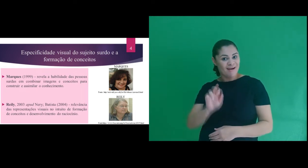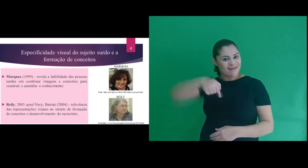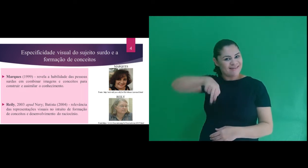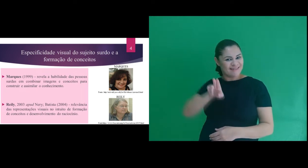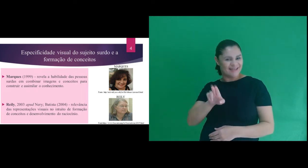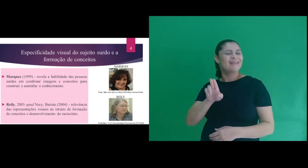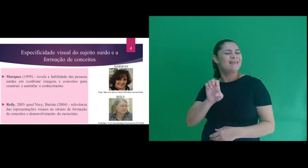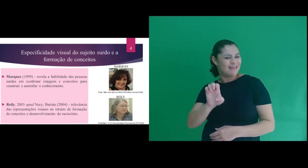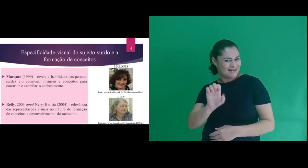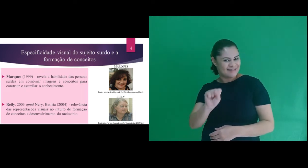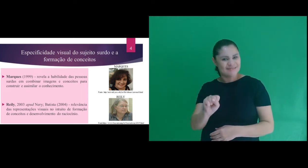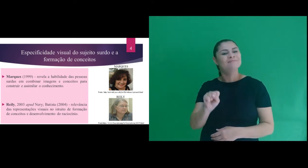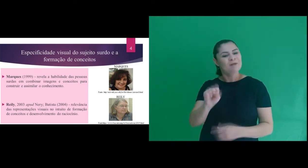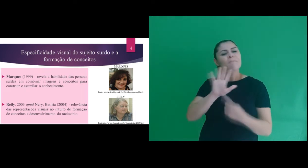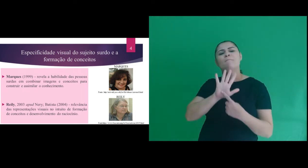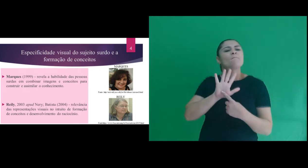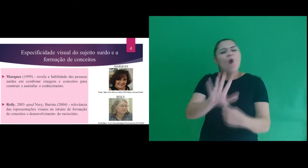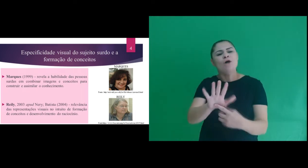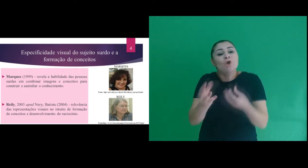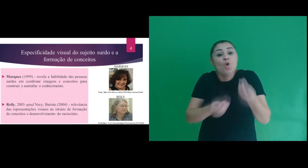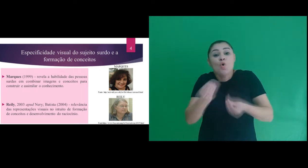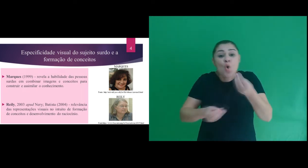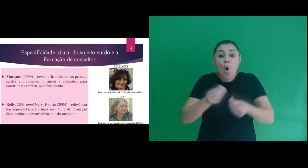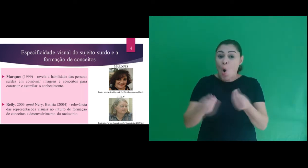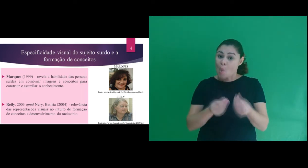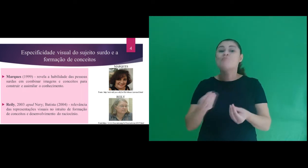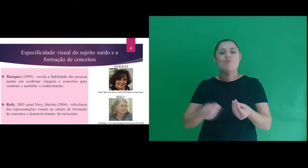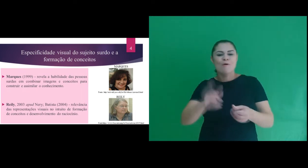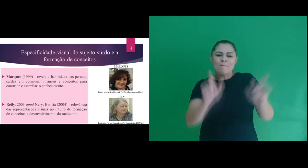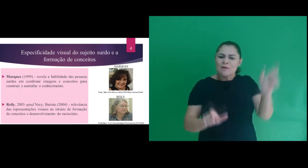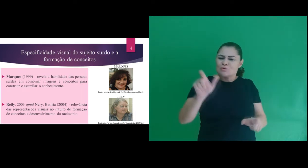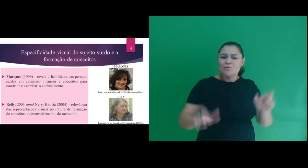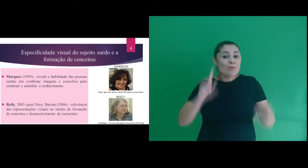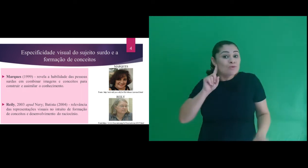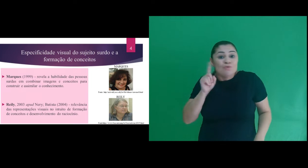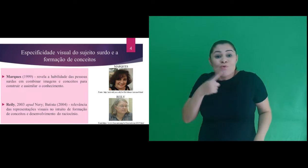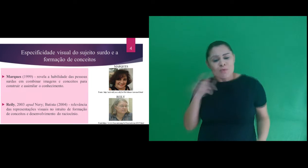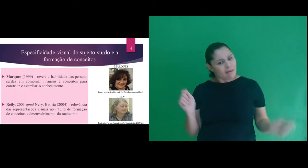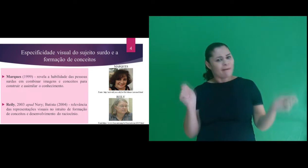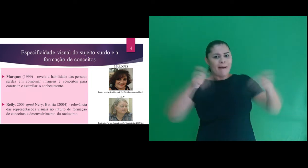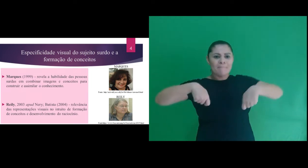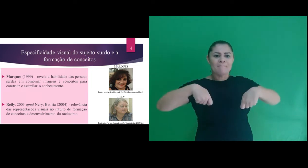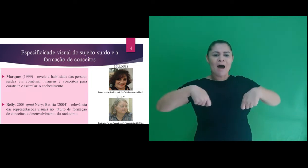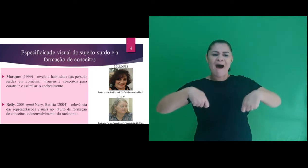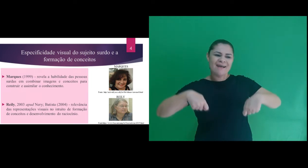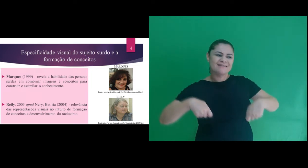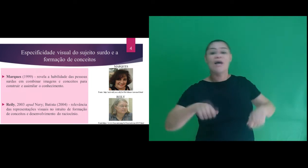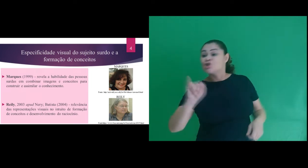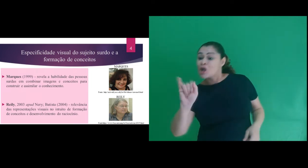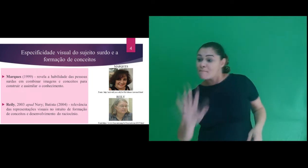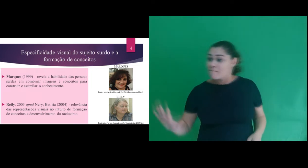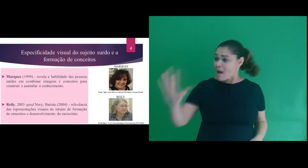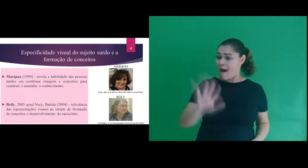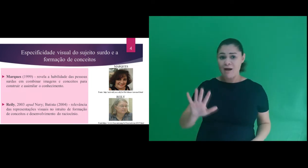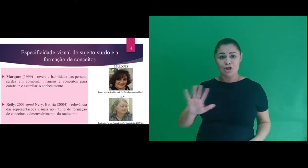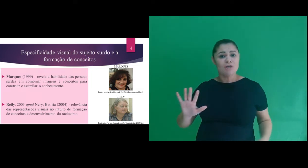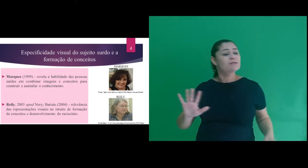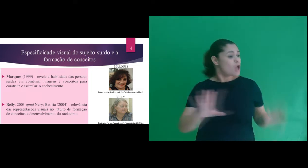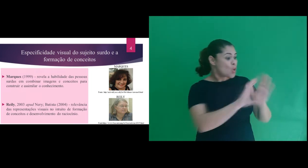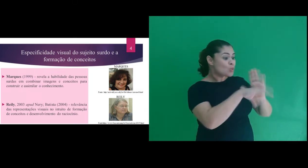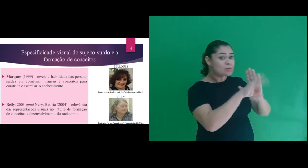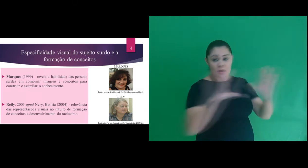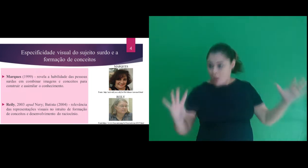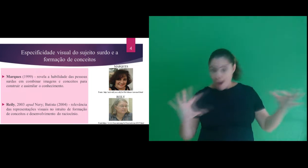em autores, como: Marques, que revela a habilidade das pessoas surdas em combinar imagens e conceitos